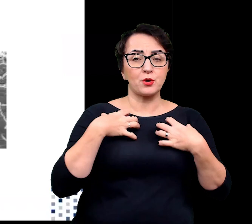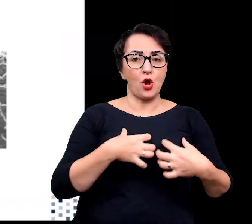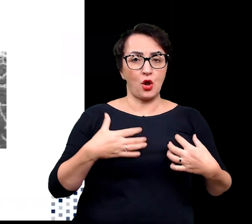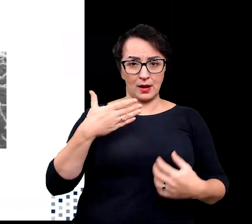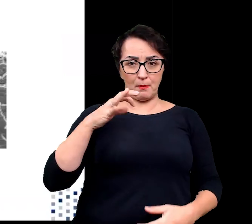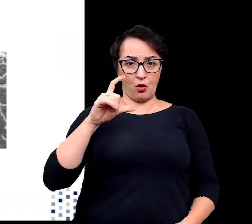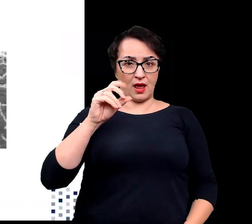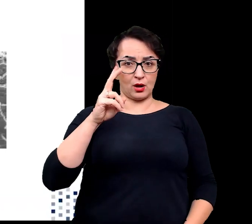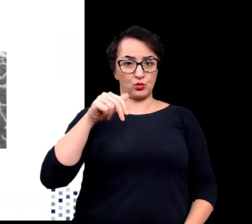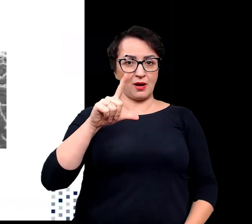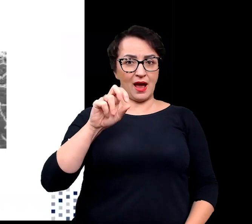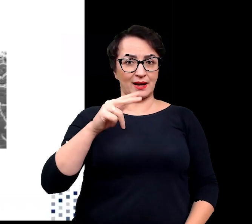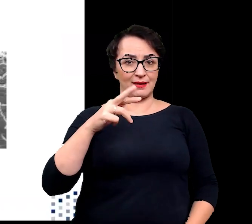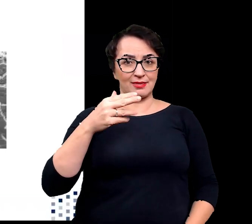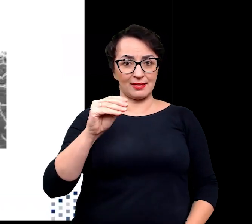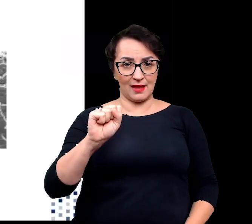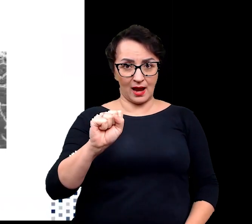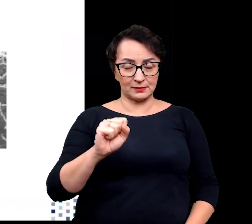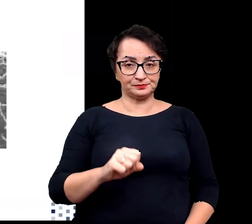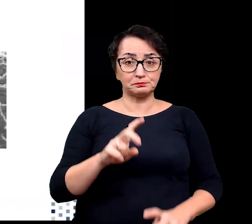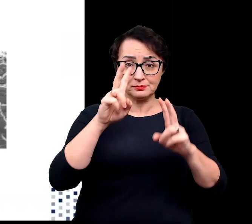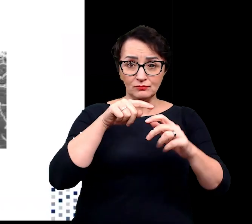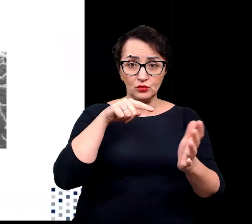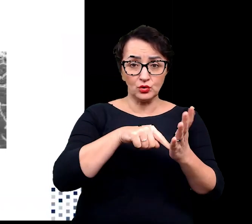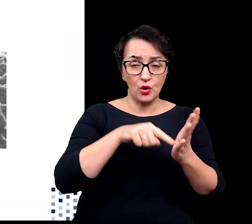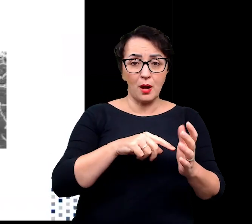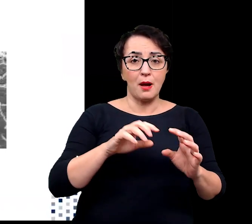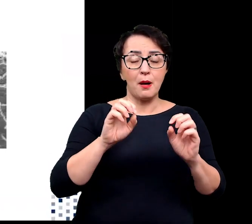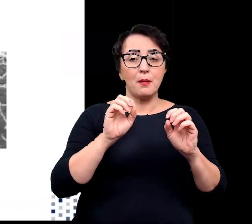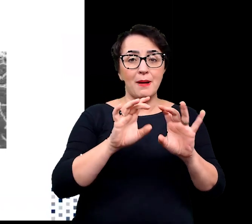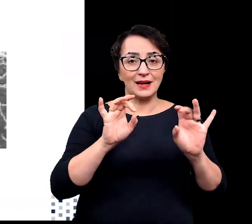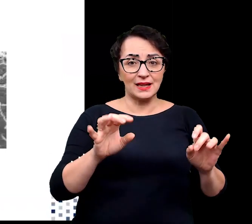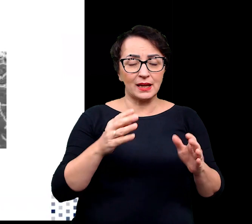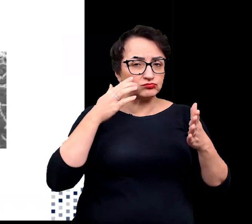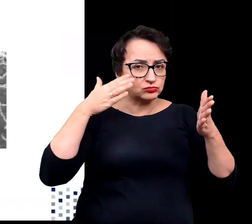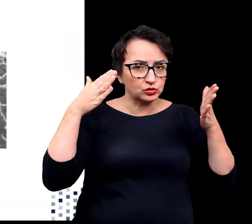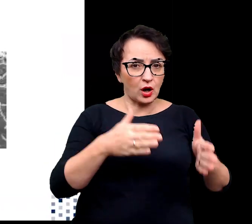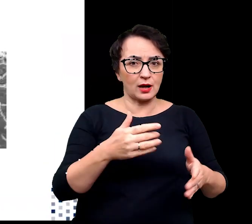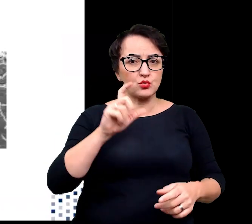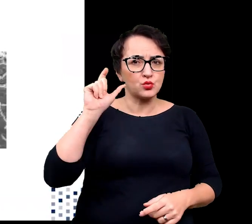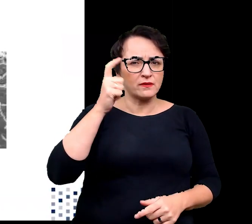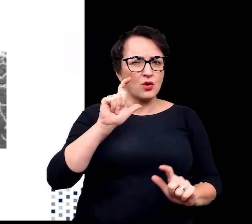Badania nad tą termofilną bakterią koncentrowały się głównie na próbach zrozumienia